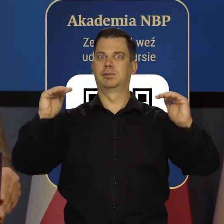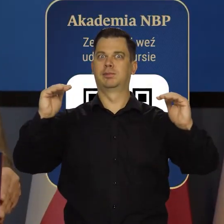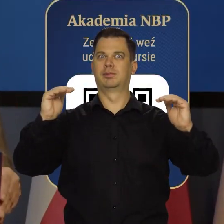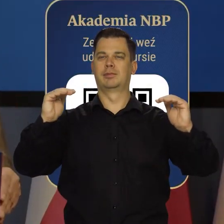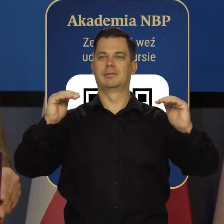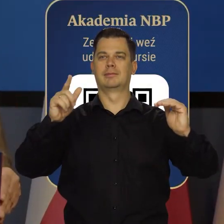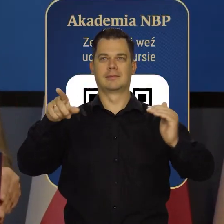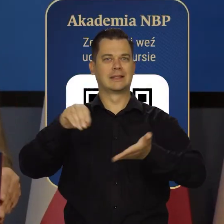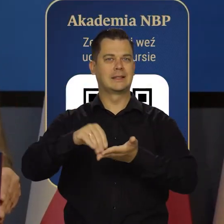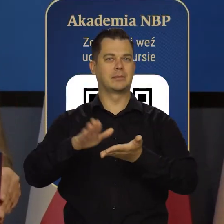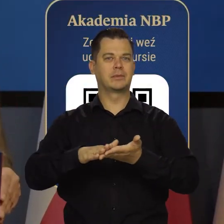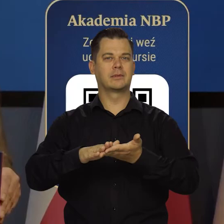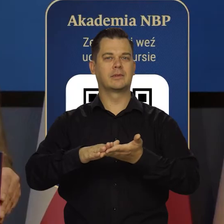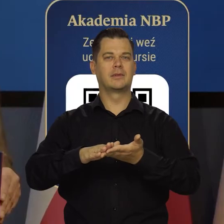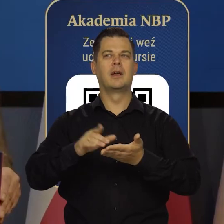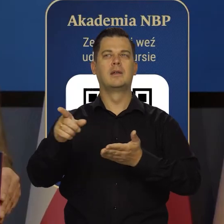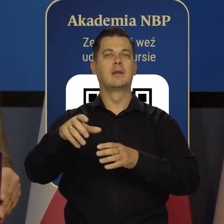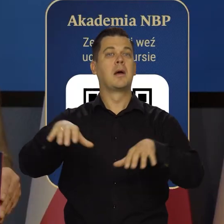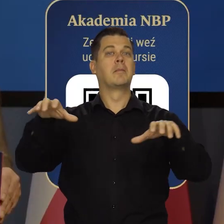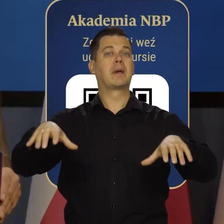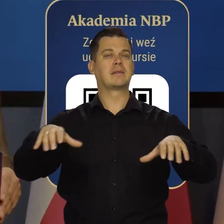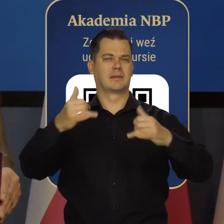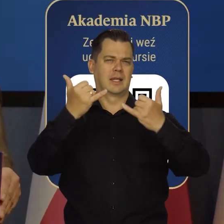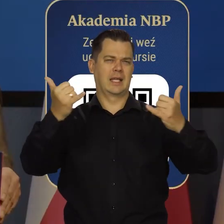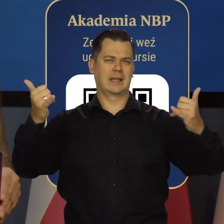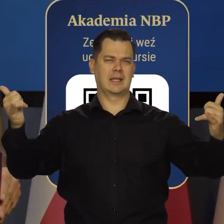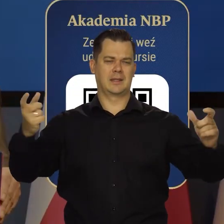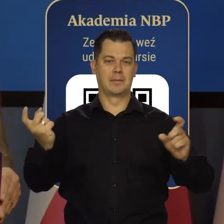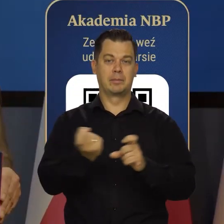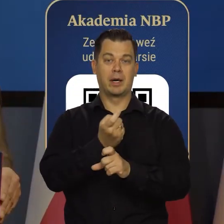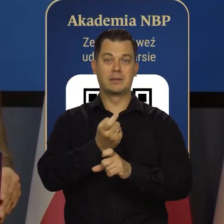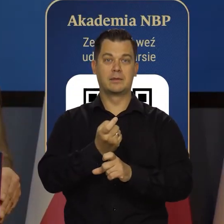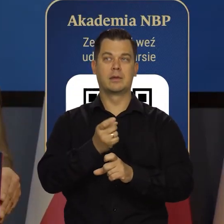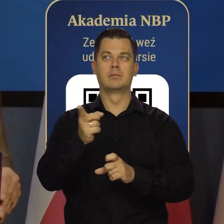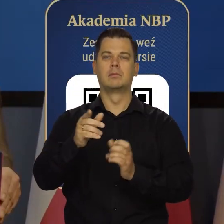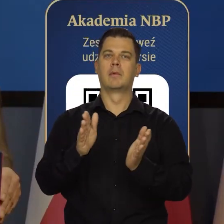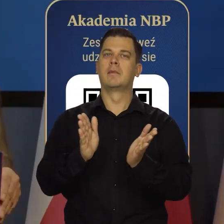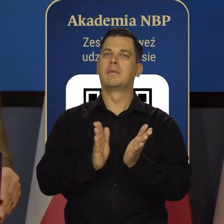Będziemy zapraszać tam prezesów zagranicznych banków centralnych, laureatów Nagrody Nobla.